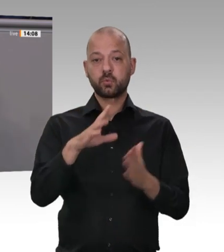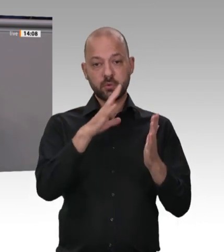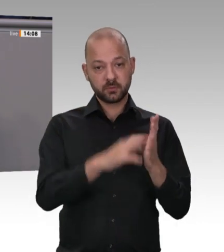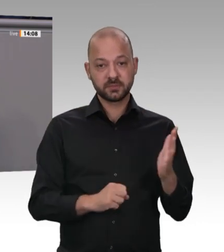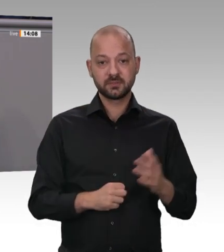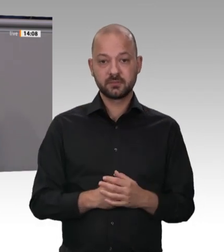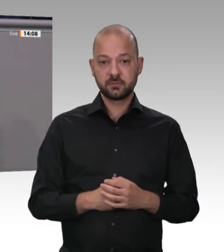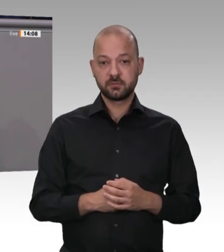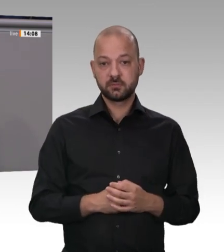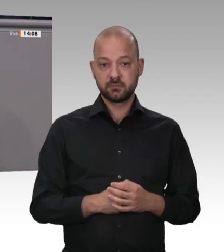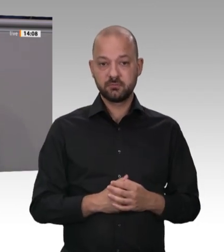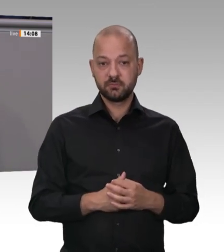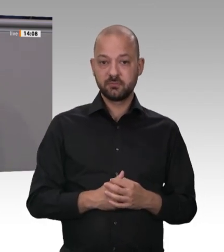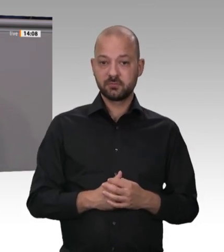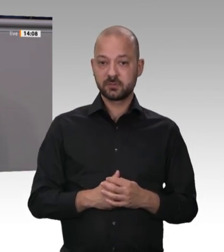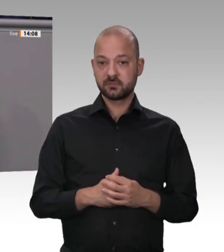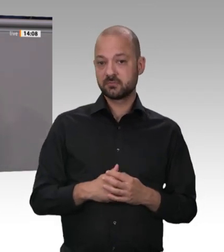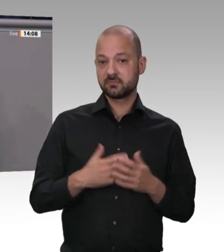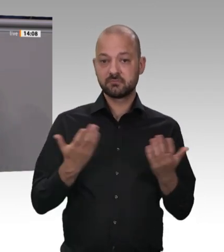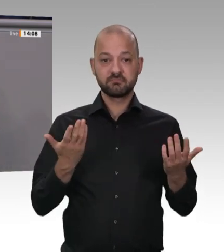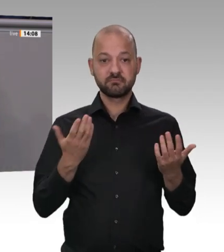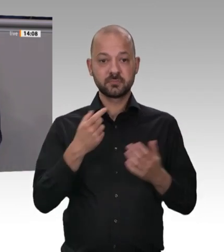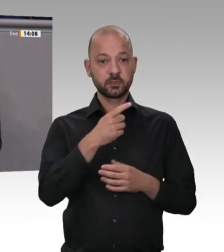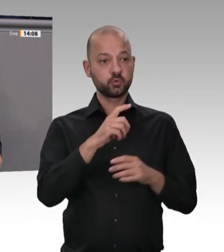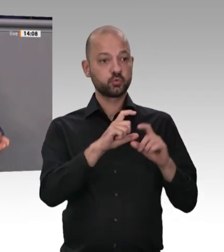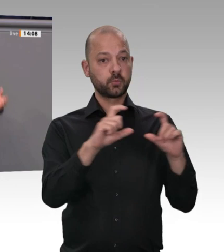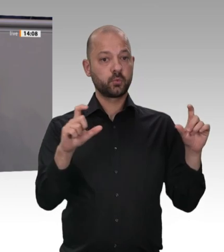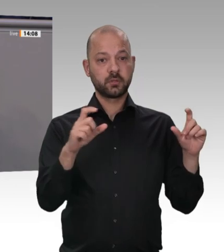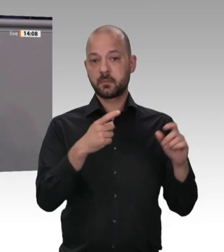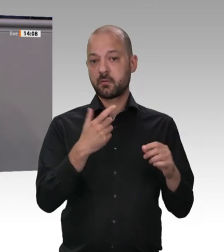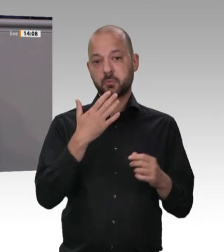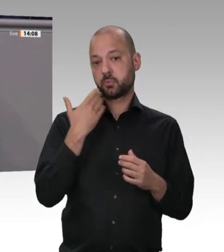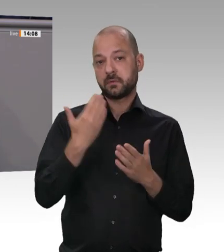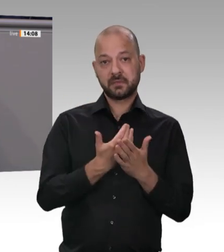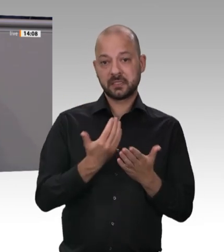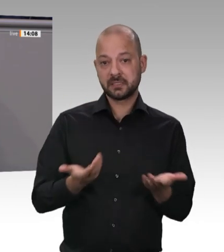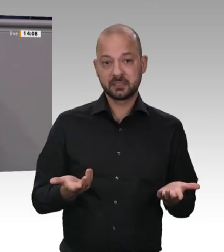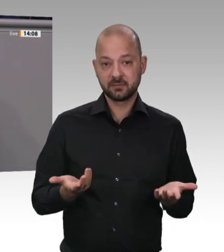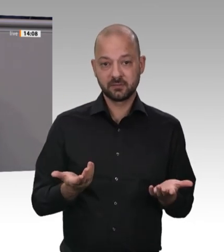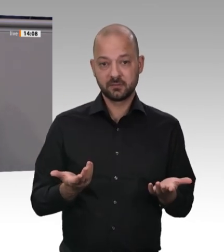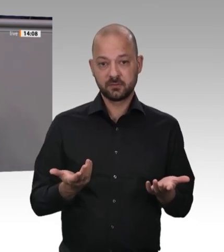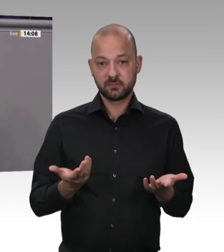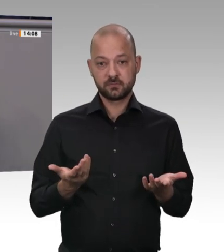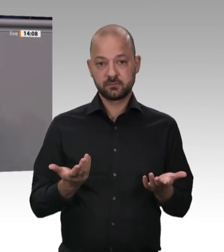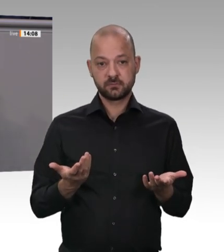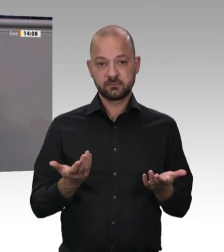gemeldeten, sozialversicherungspflichtigen Beschäftigungsverhältnis stehen. Was ist daraus geworden?